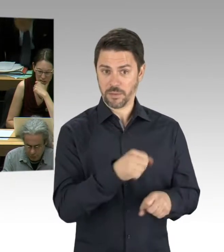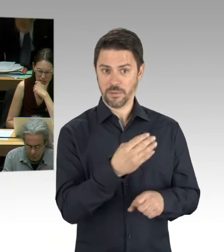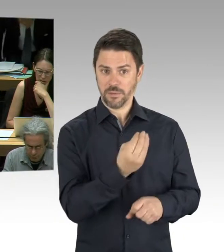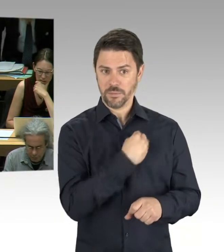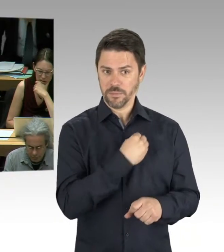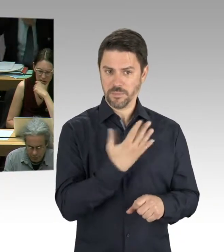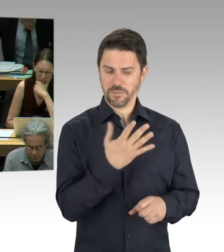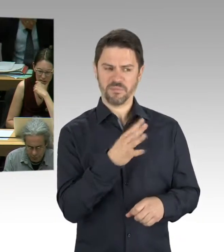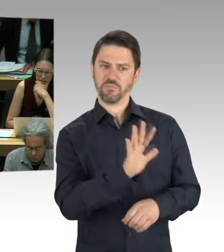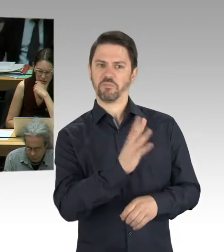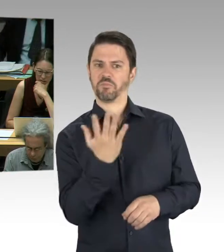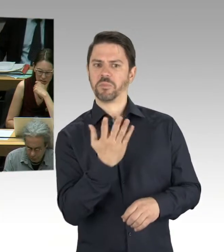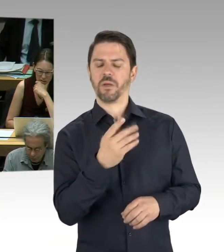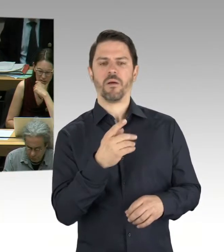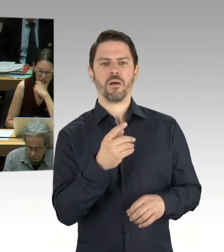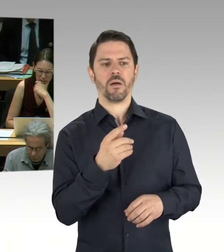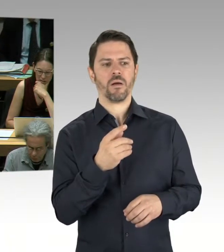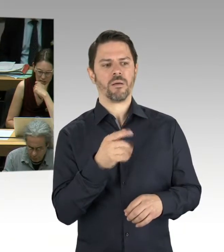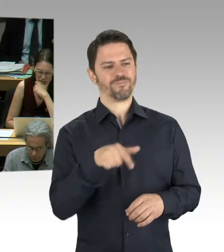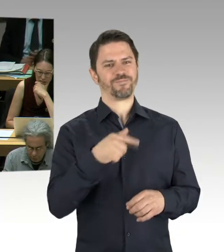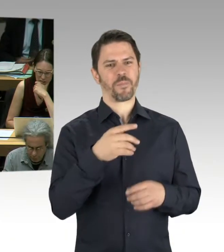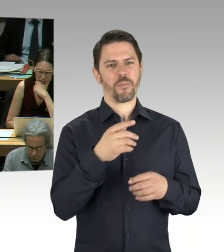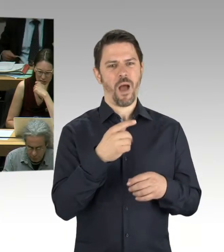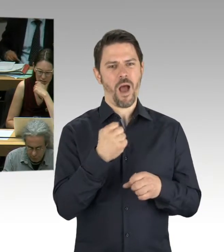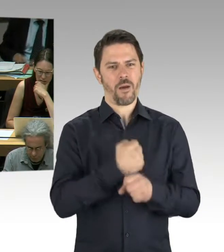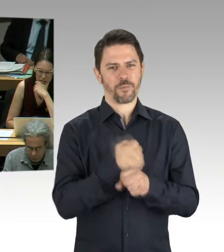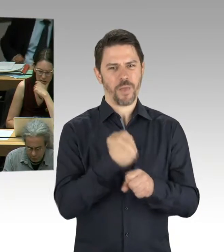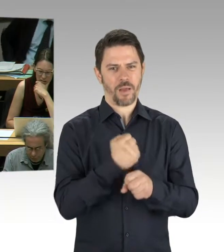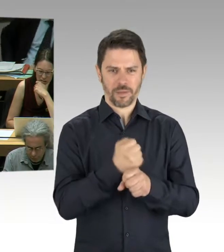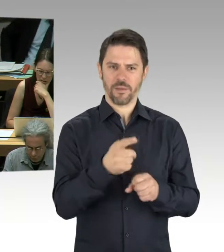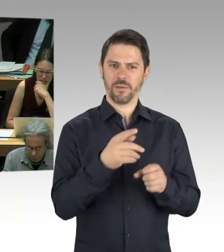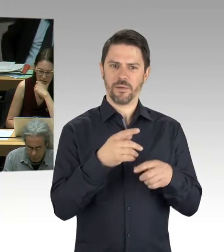das jetzt aufgetreten ist. Gab es eine BPU? Gab es schon eine Planung? War das sozusagen Beginn der Bauarbeiten?